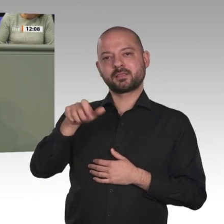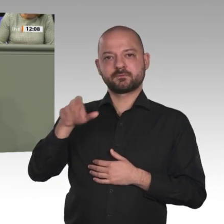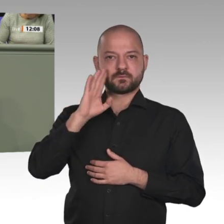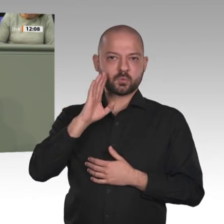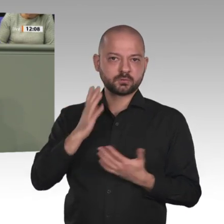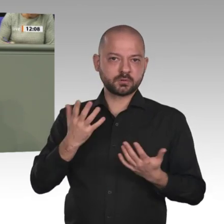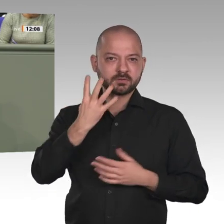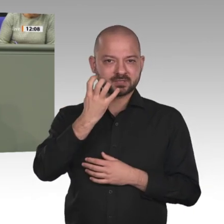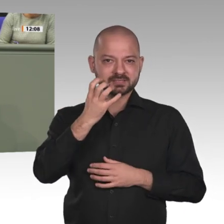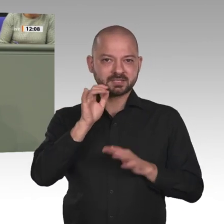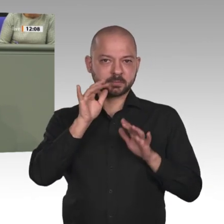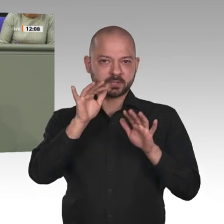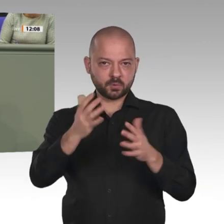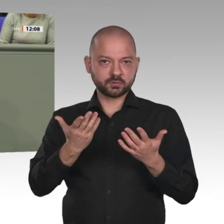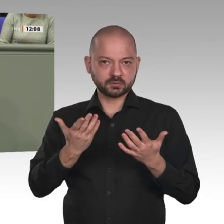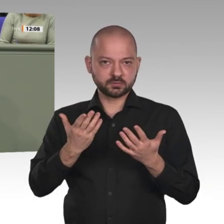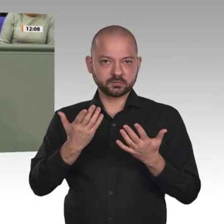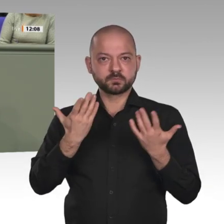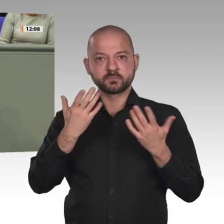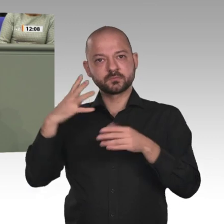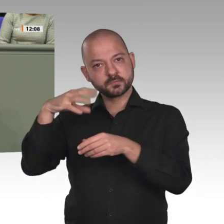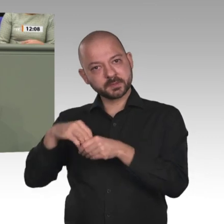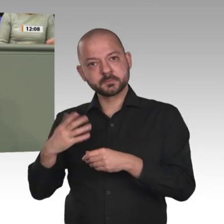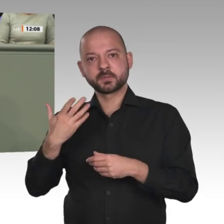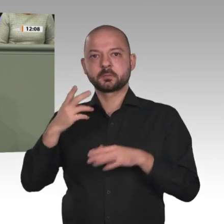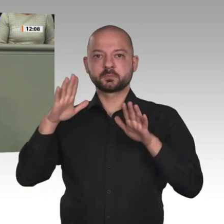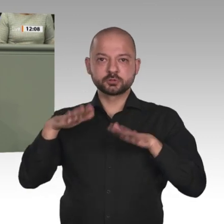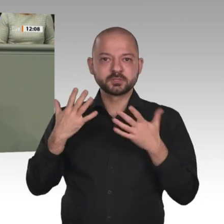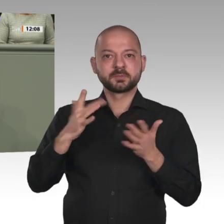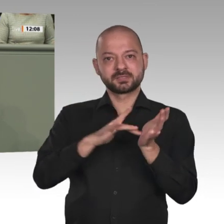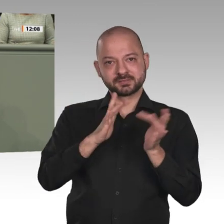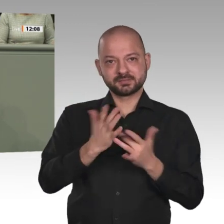Scharia gehört zur Rechtsprechung. Den Frauen wird eine untergeordnete Rolle